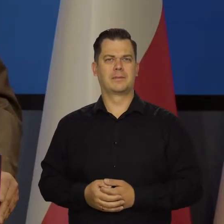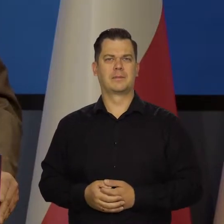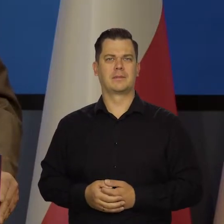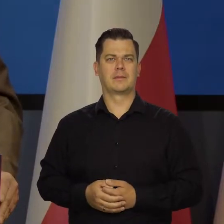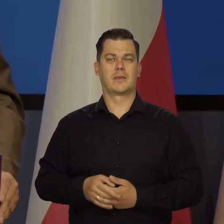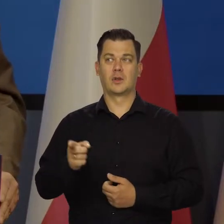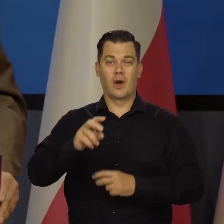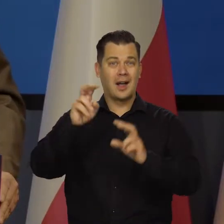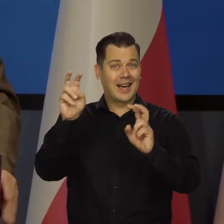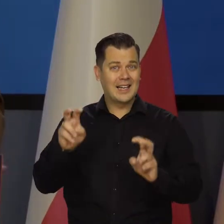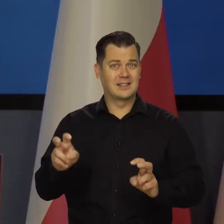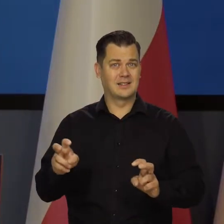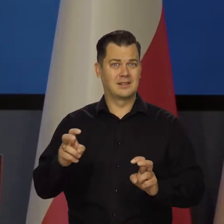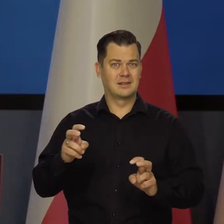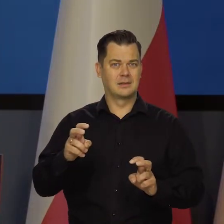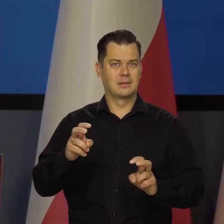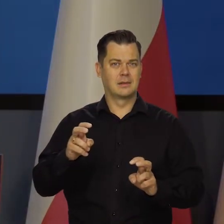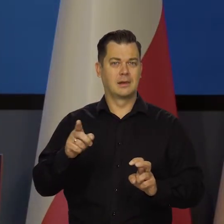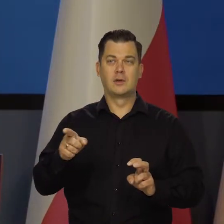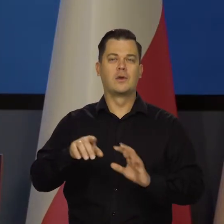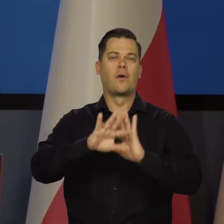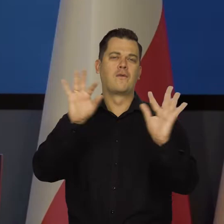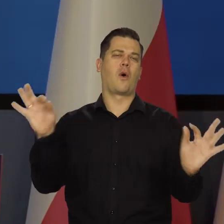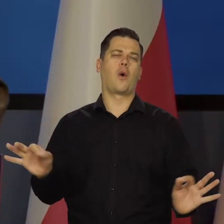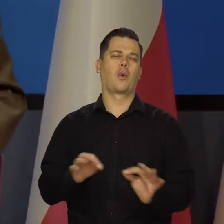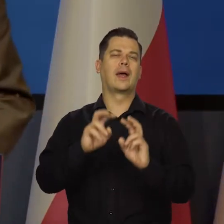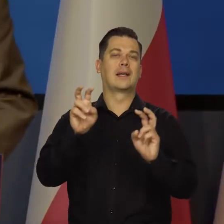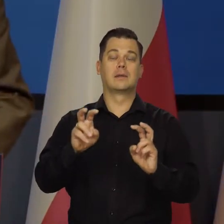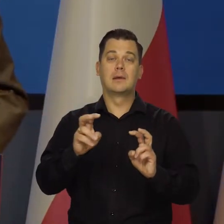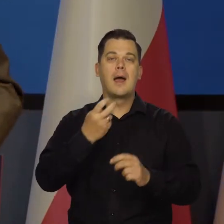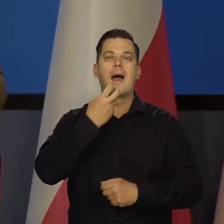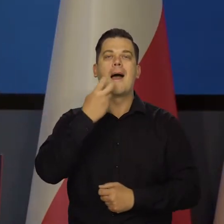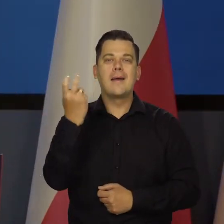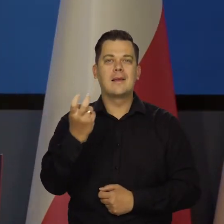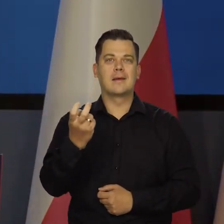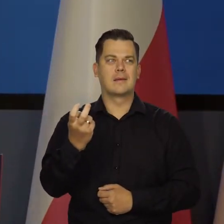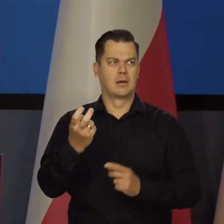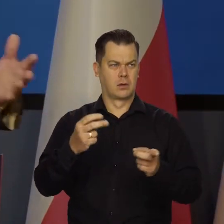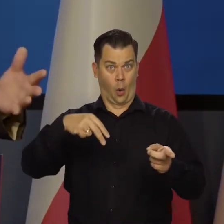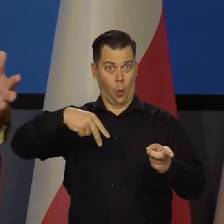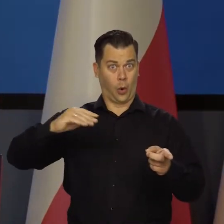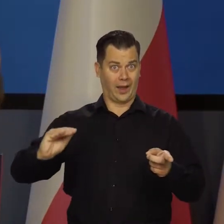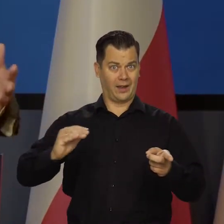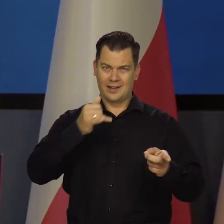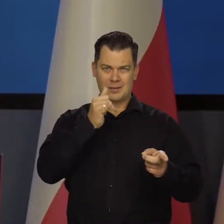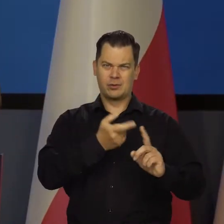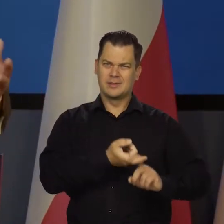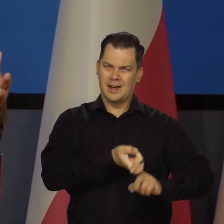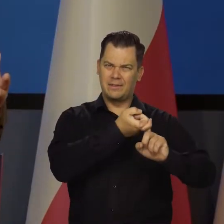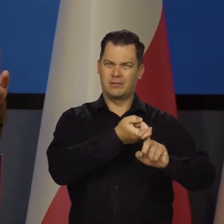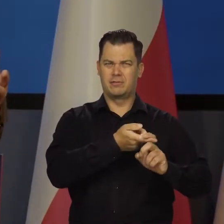Kryzysu energetycznego, nie kryzysu w ogóle. Żeby to było jeszcze raz. Dlaczego nie odpuści na dwa lata, na trzy lata, na cztery lata